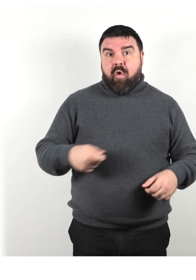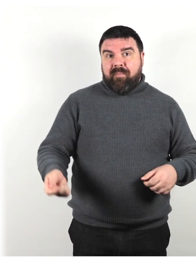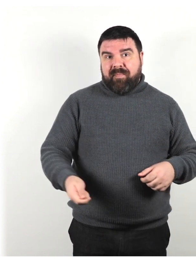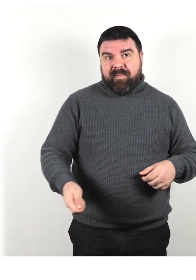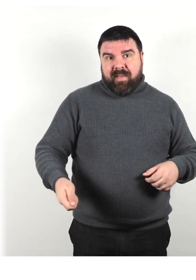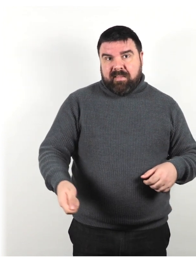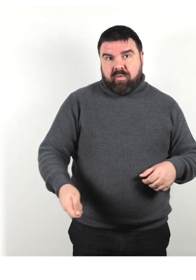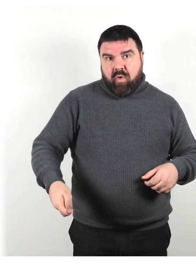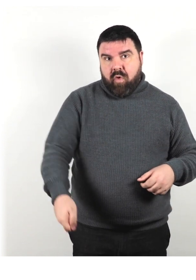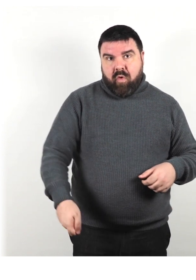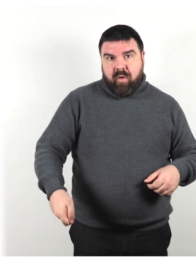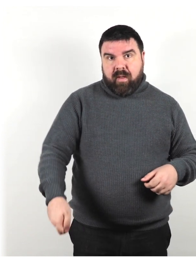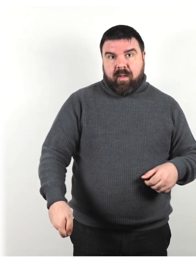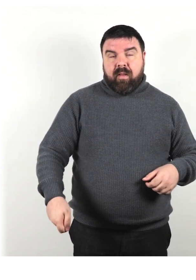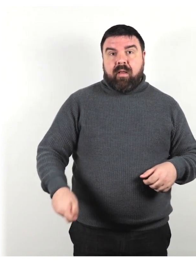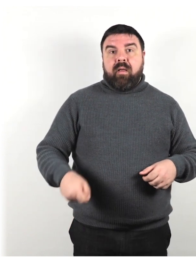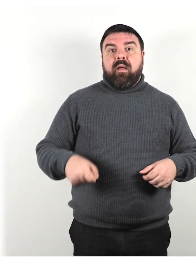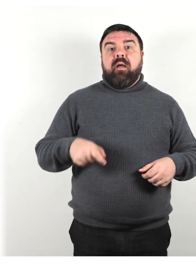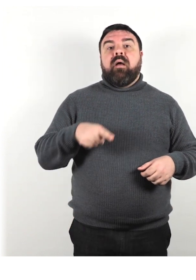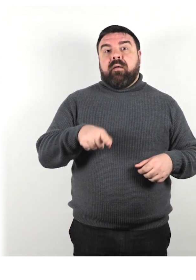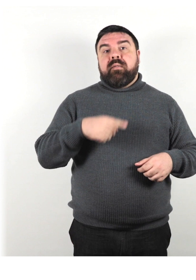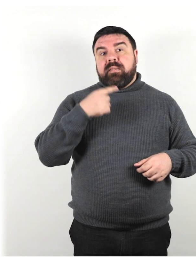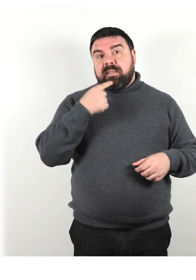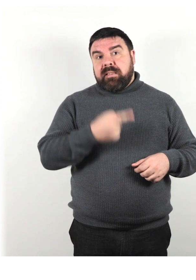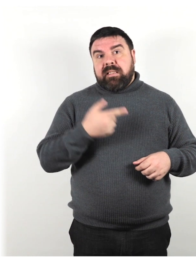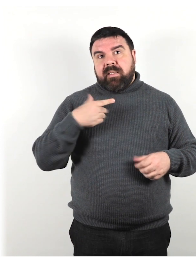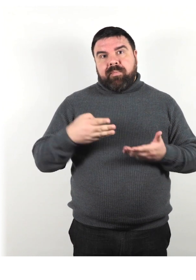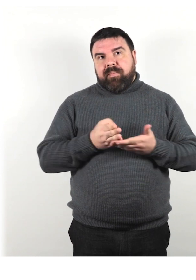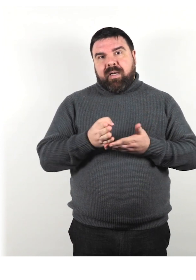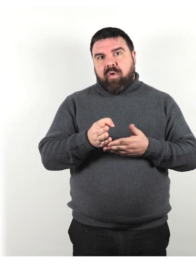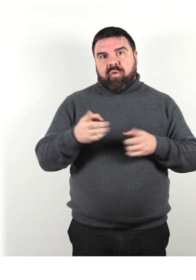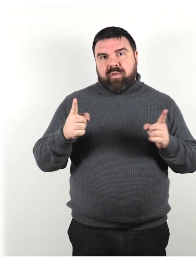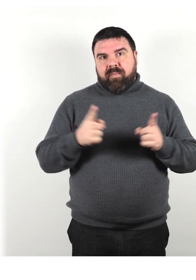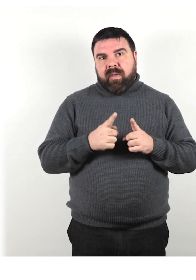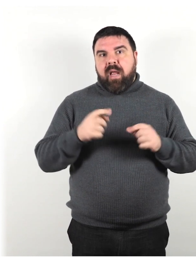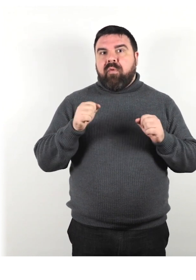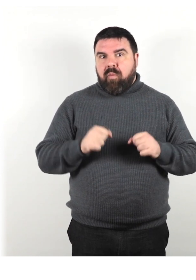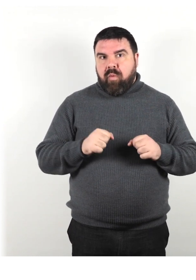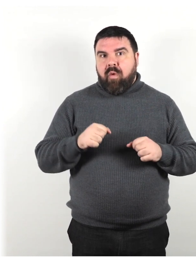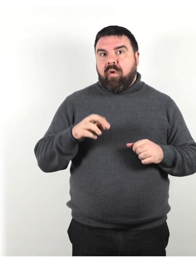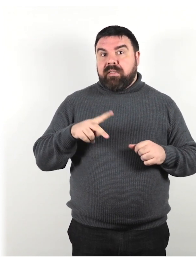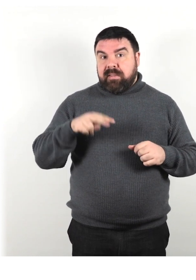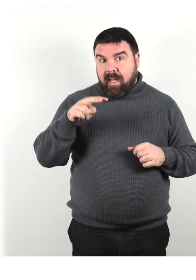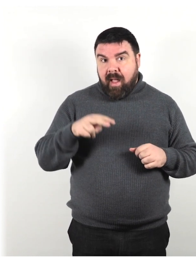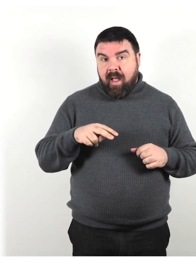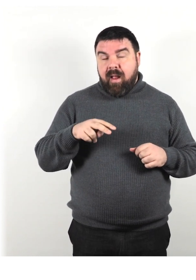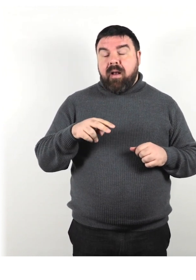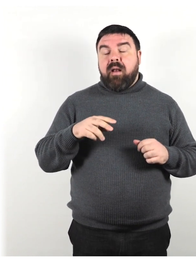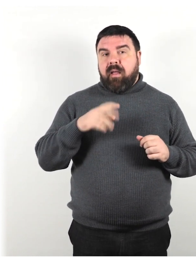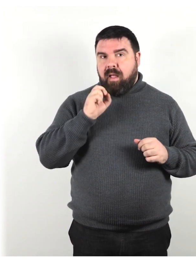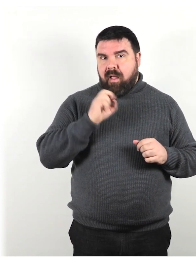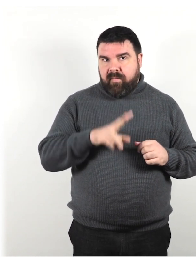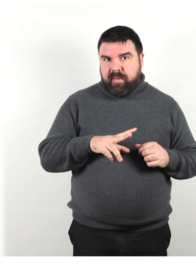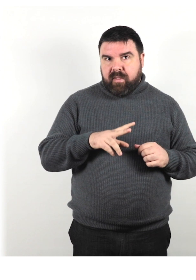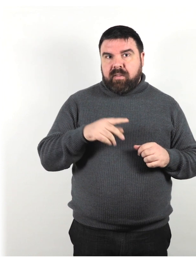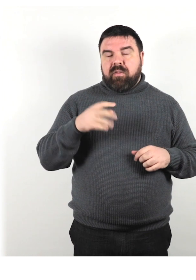chiedi se preferirebbe il percorso più breve (che può includere scale) o un percorso che include un ascensore.